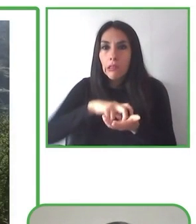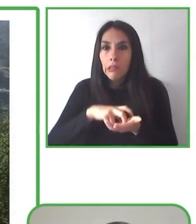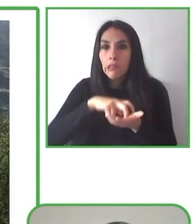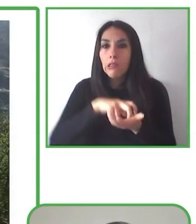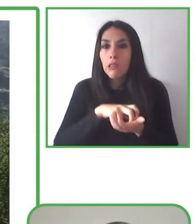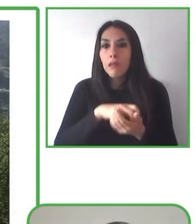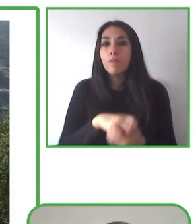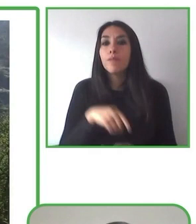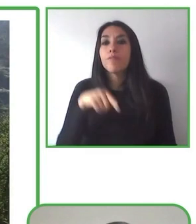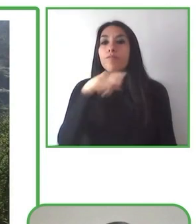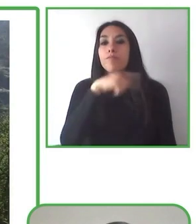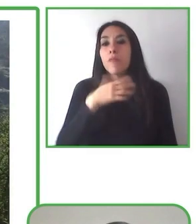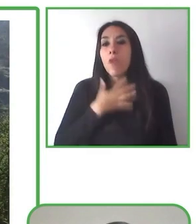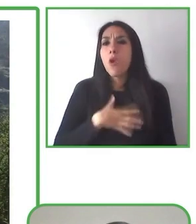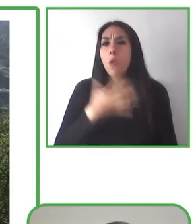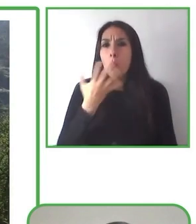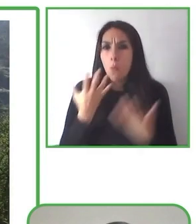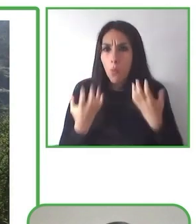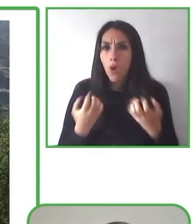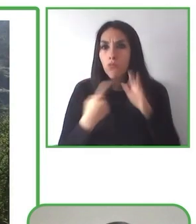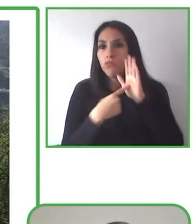senderismo y otras actividades inclusivas.